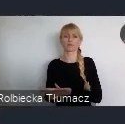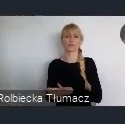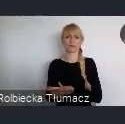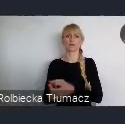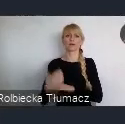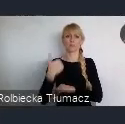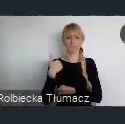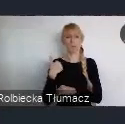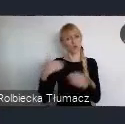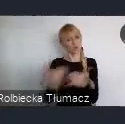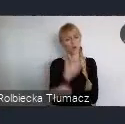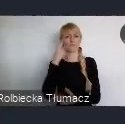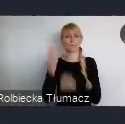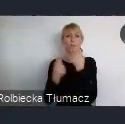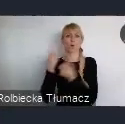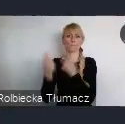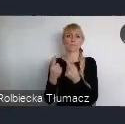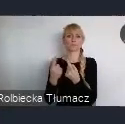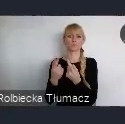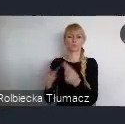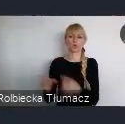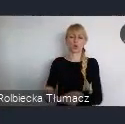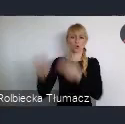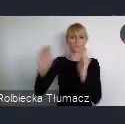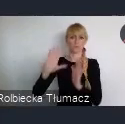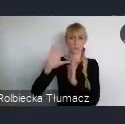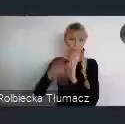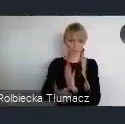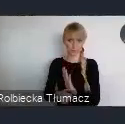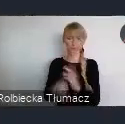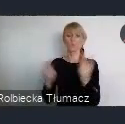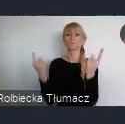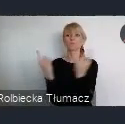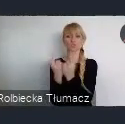Przemysł stawał się coraz bardziej niewydolny,